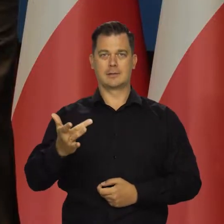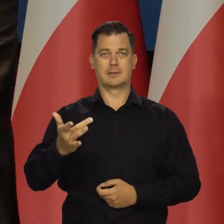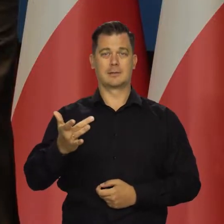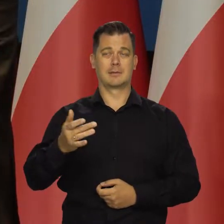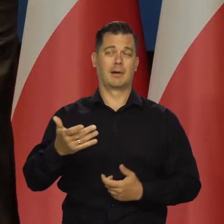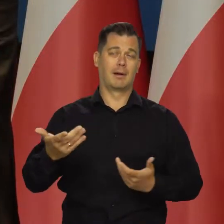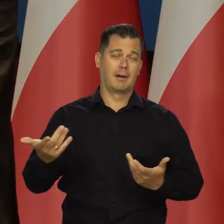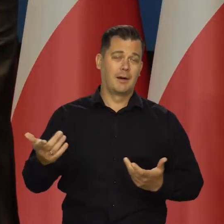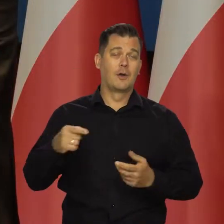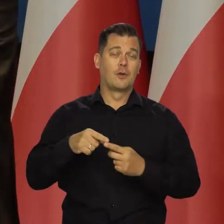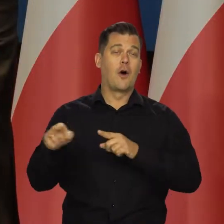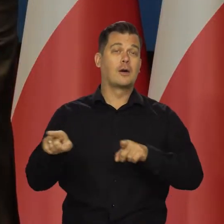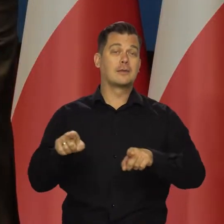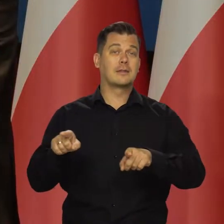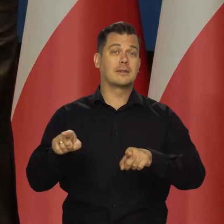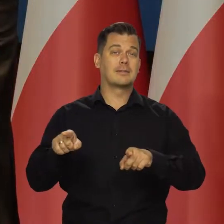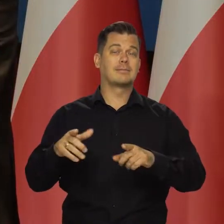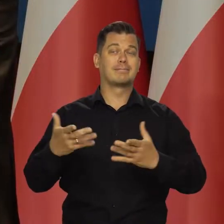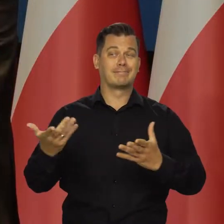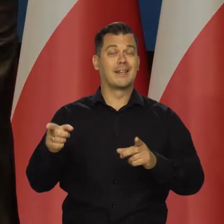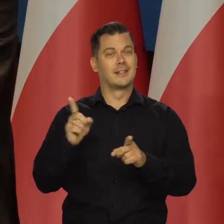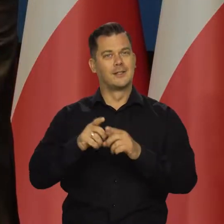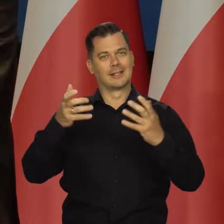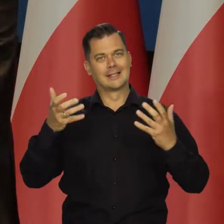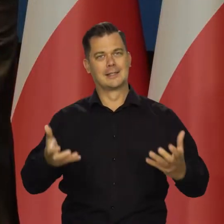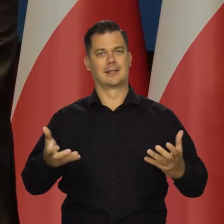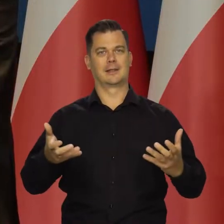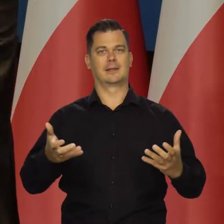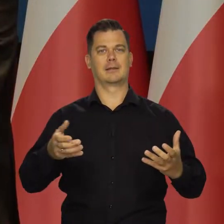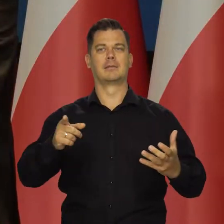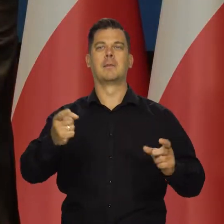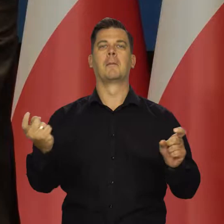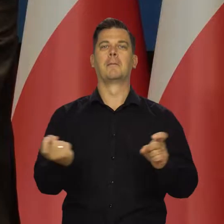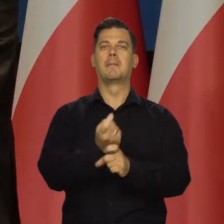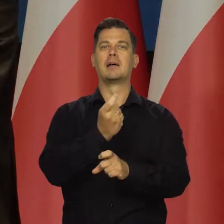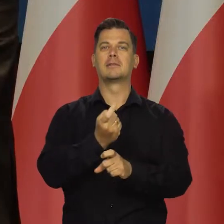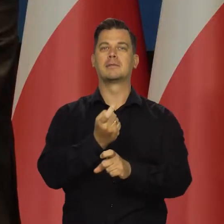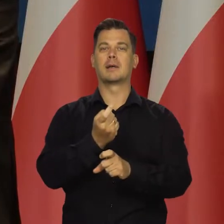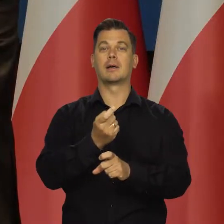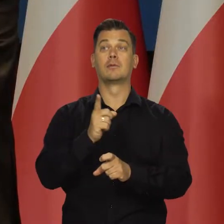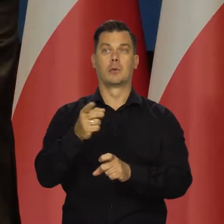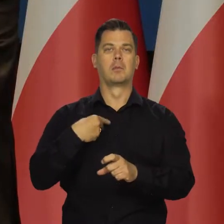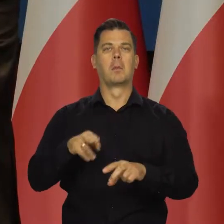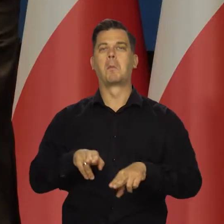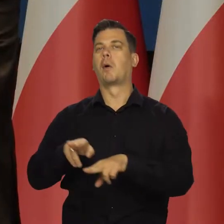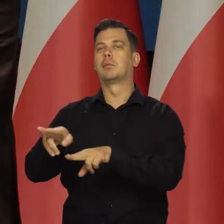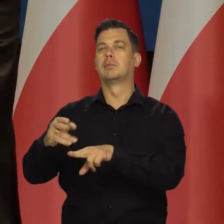a odbudowa dawnego Związku Sowieckiego oznacza też odbudowę krajów podporządkowanych,